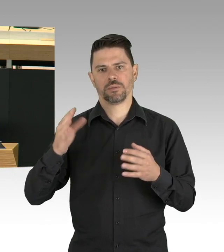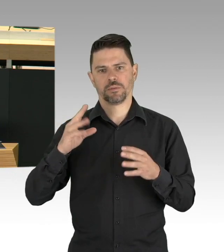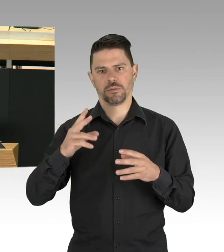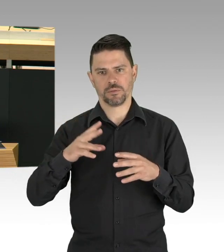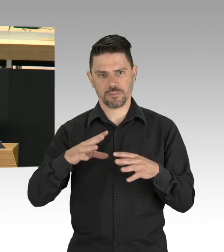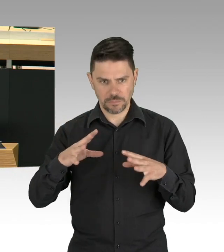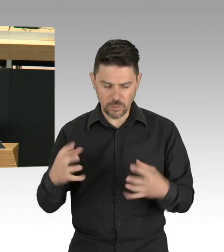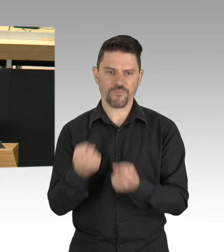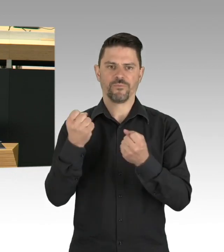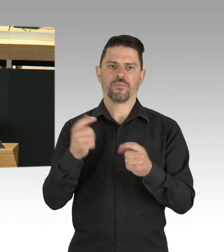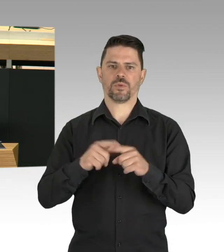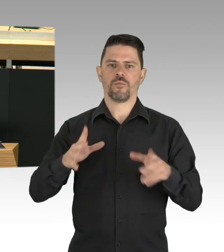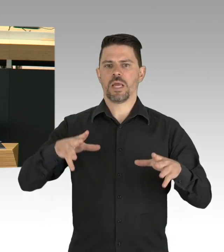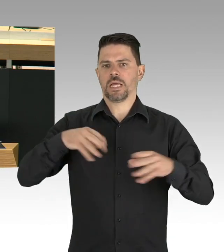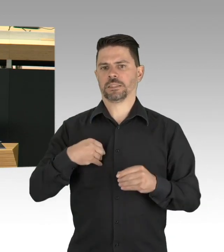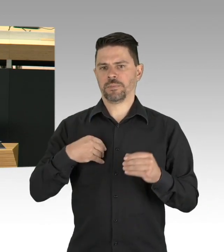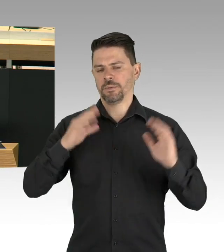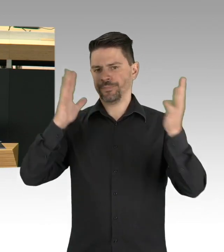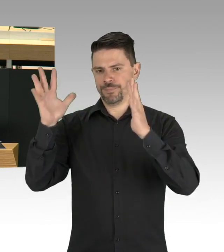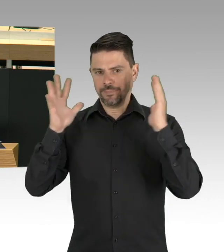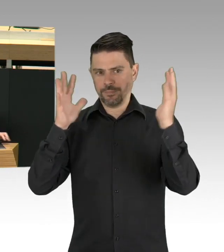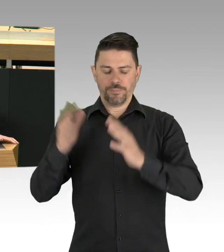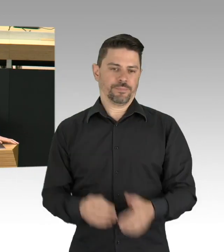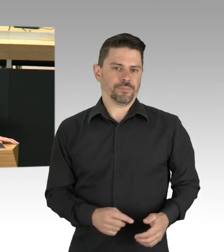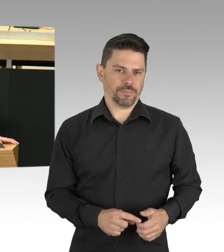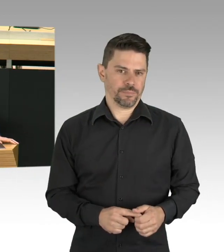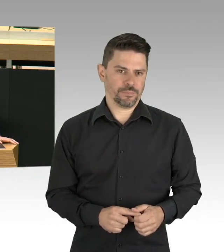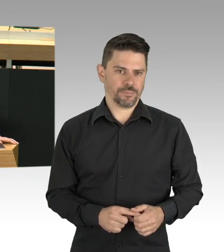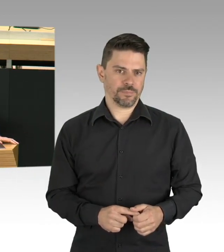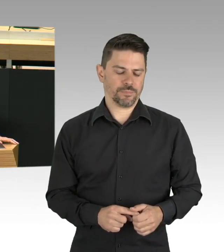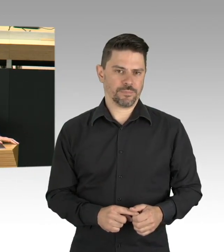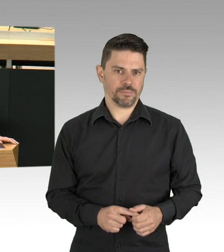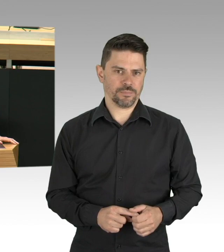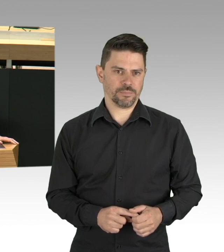zwischen der Senatsverwaltung und den Bezirken, die Ressourcen sind nicht bedarfsgerecht verteilt.